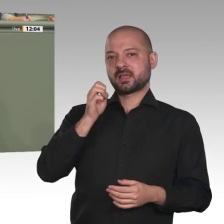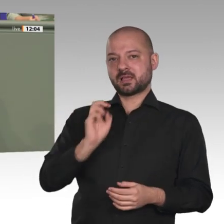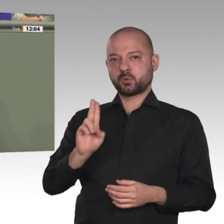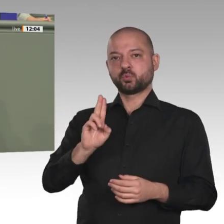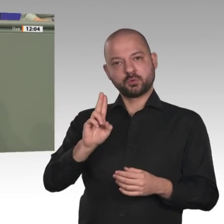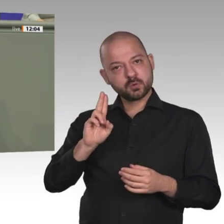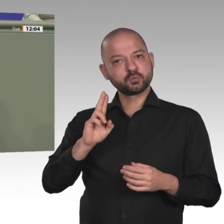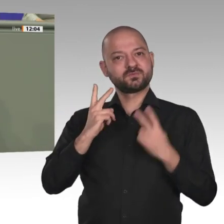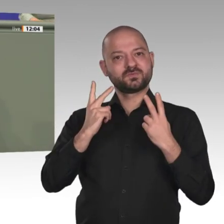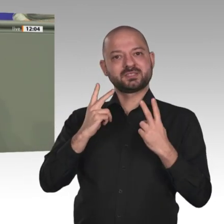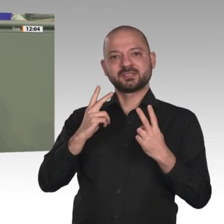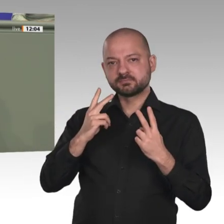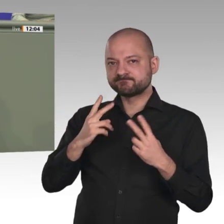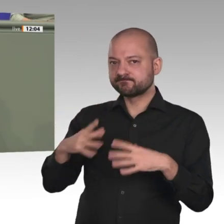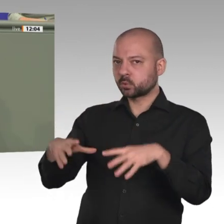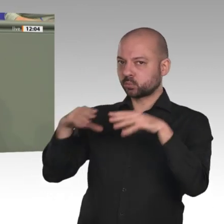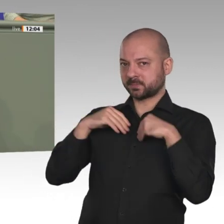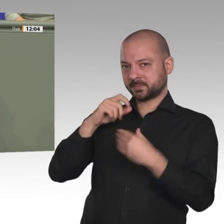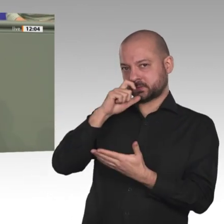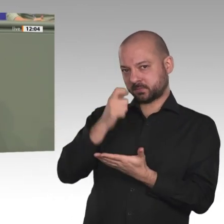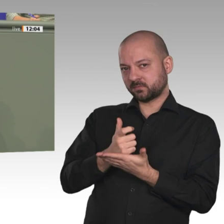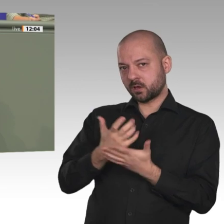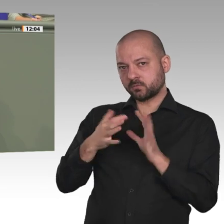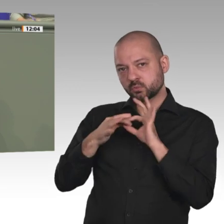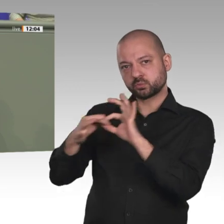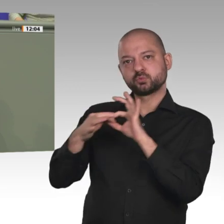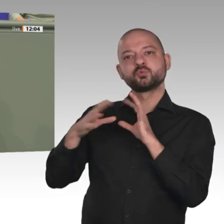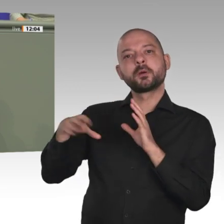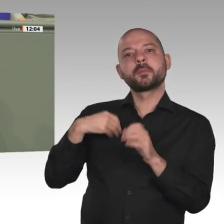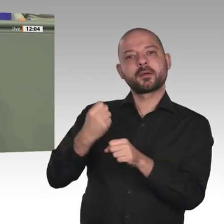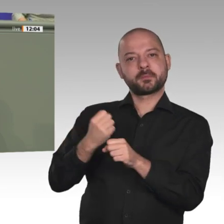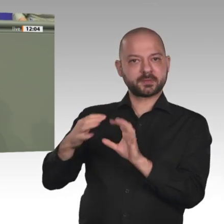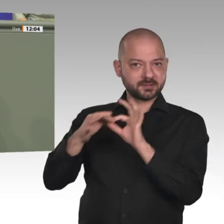sowohl das Außenministerium als auch das BMZ, unser Engagement im Sudan sehr ernst nimmt.